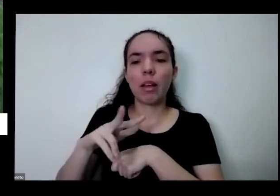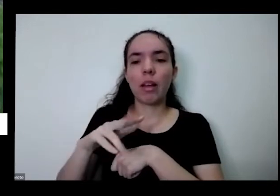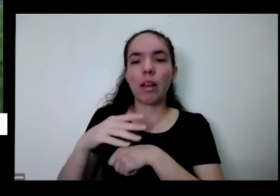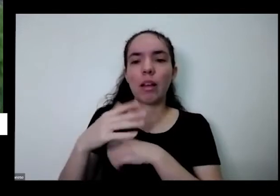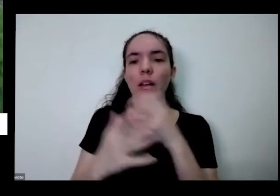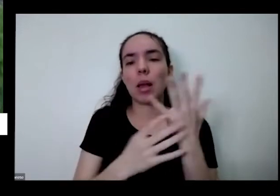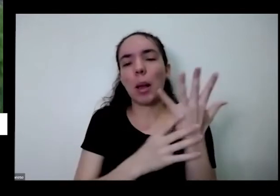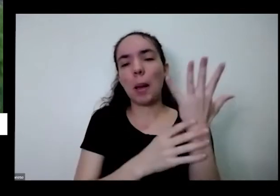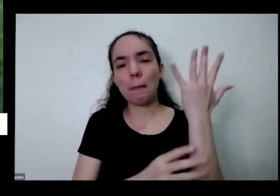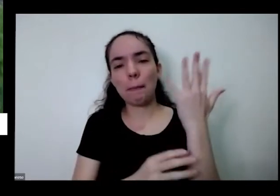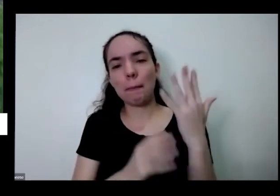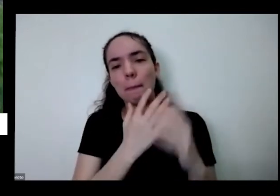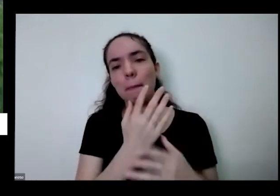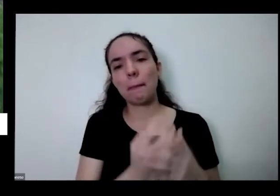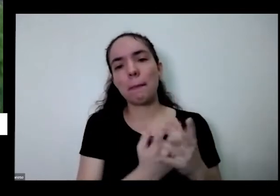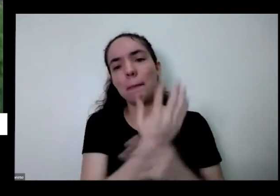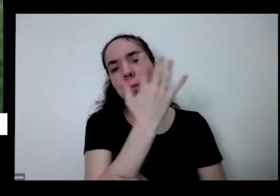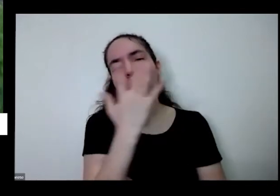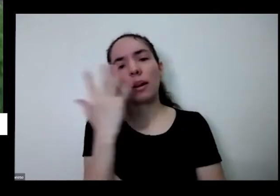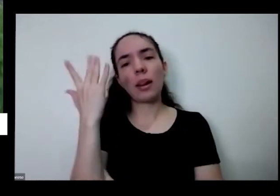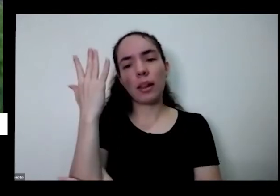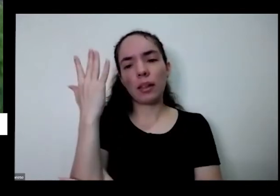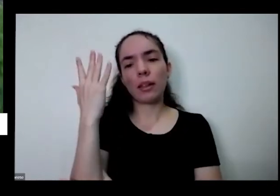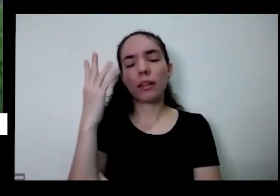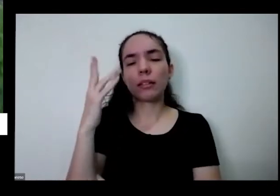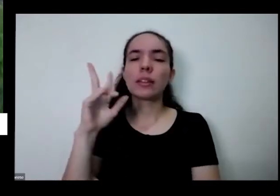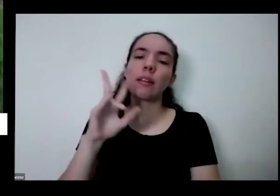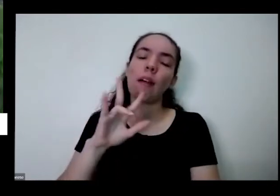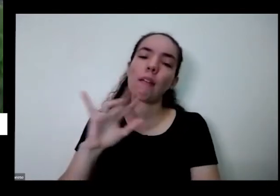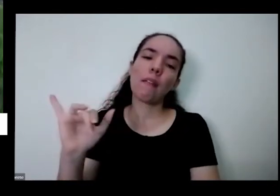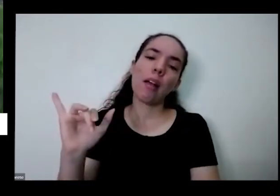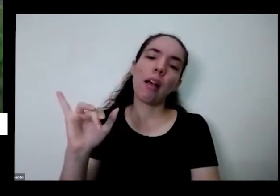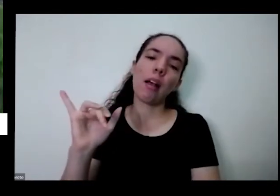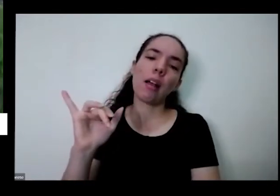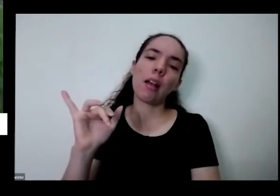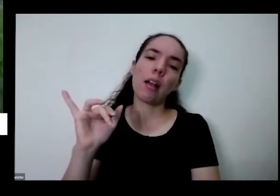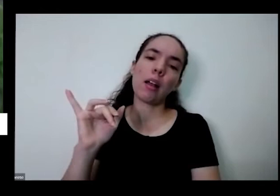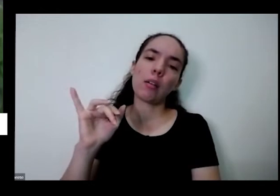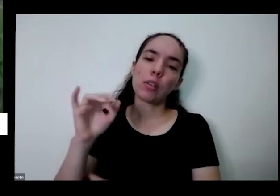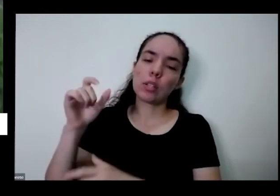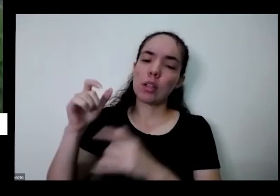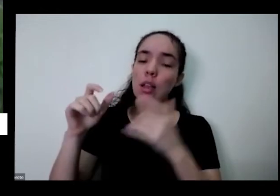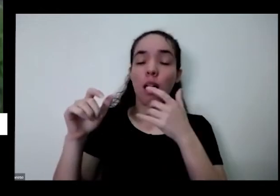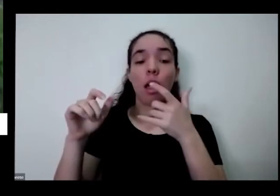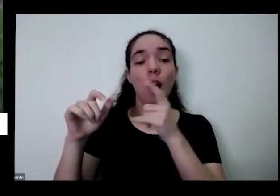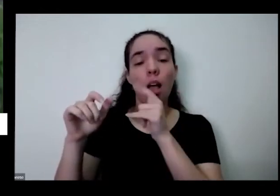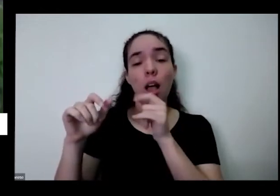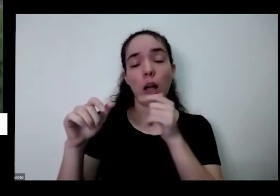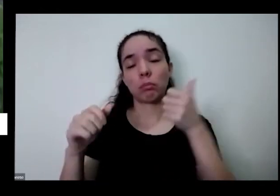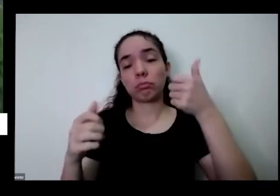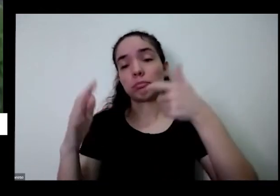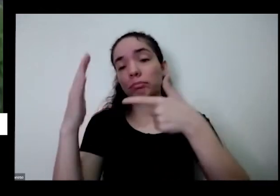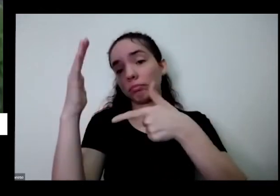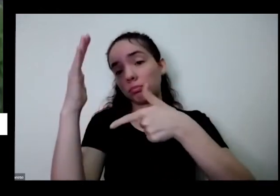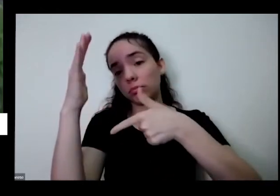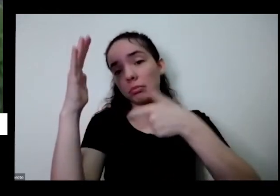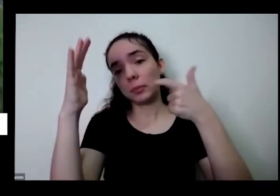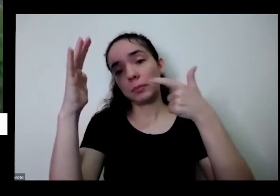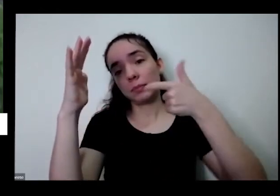cebolinha quanto tempo vai somente vaso Quando você joga a água se você joga muita água e tem